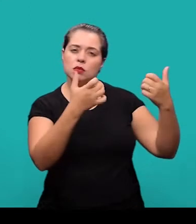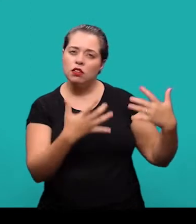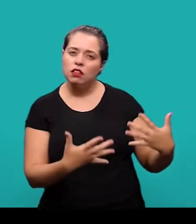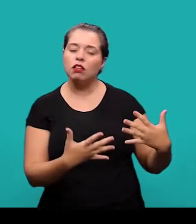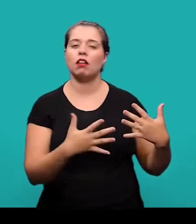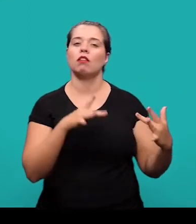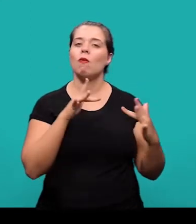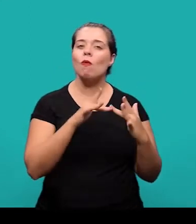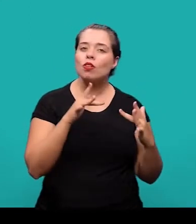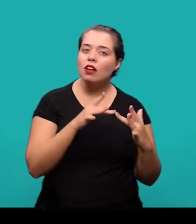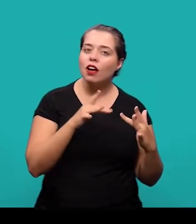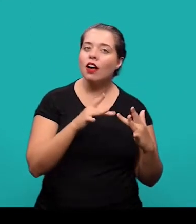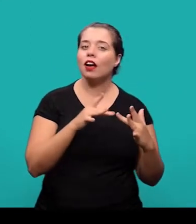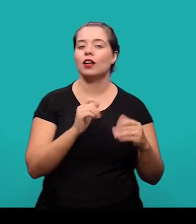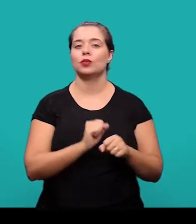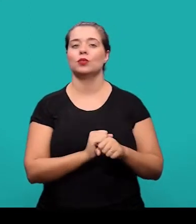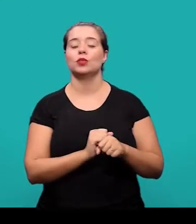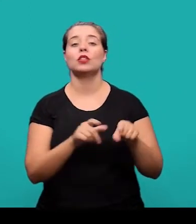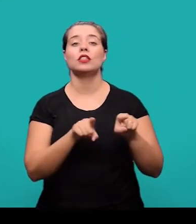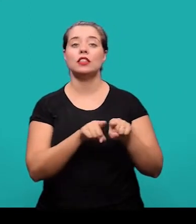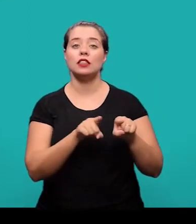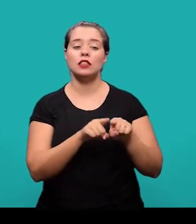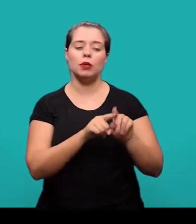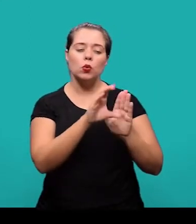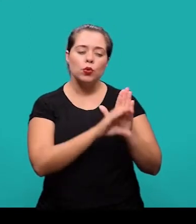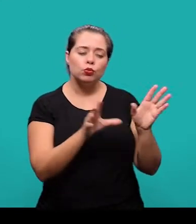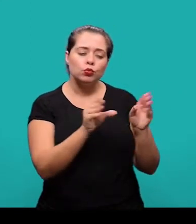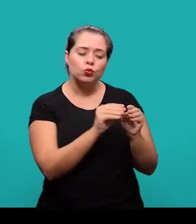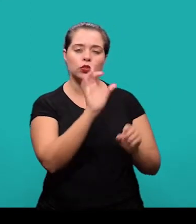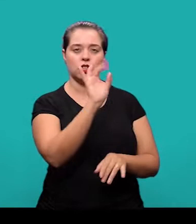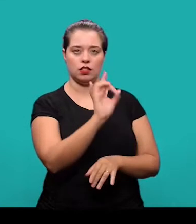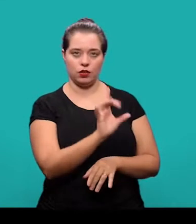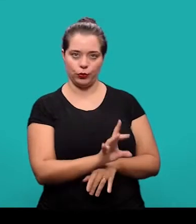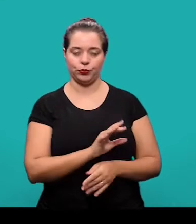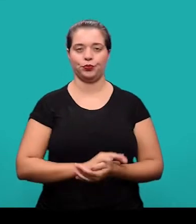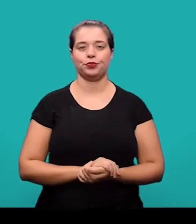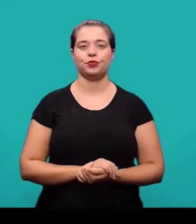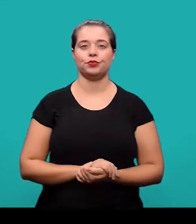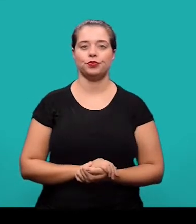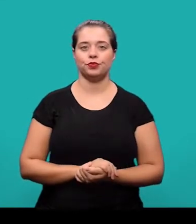especificando endereço de contato e um pequeno currículo de cada um dos autores.